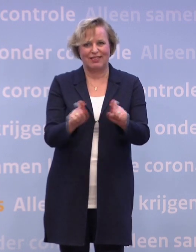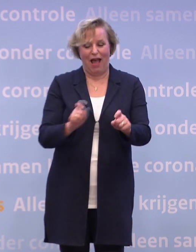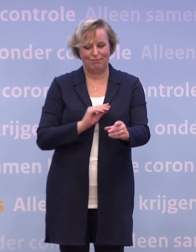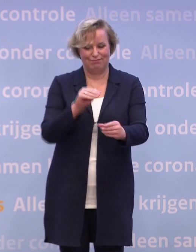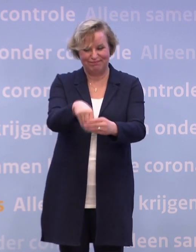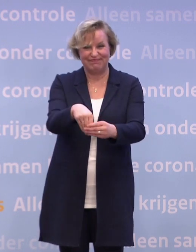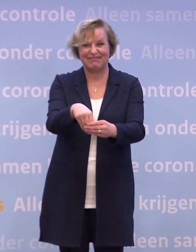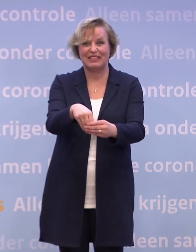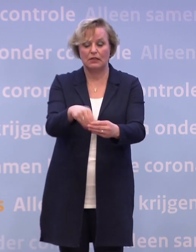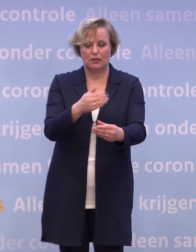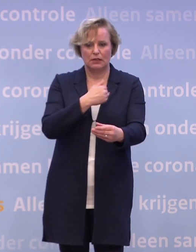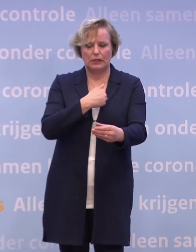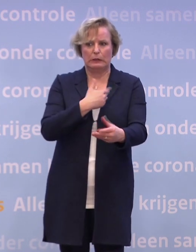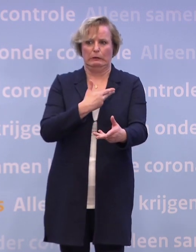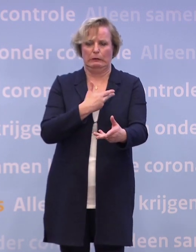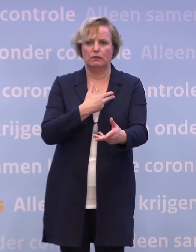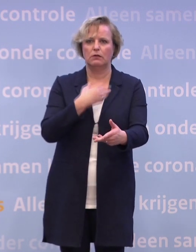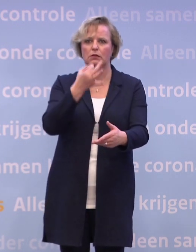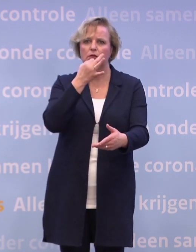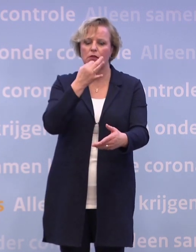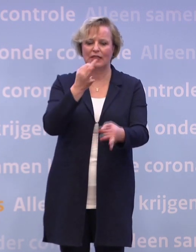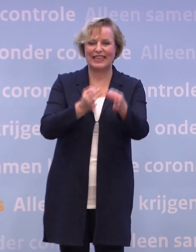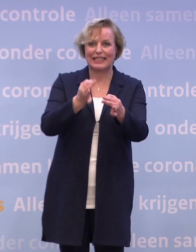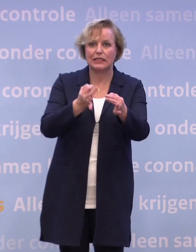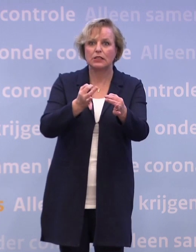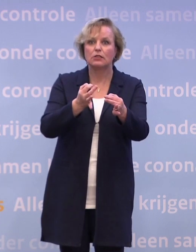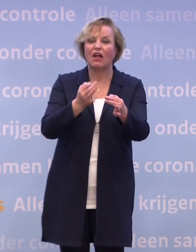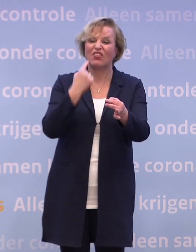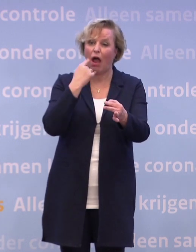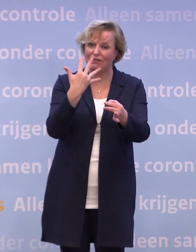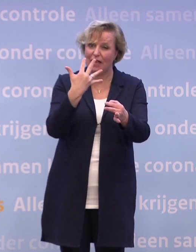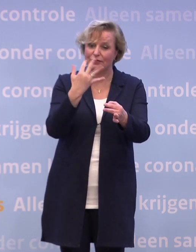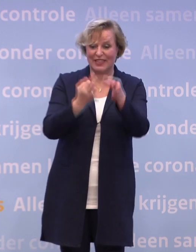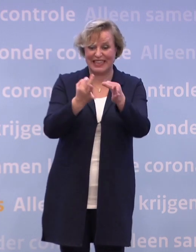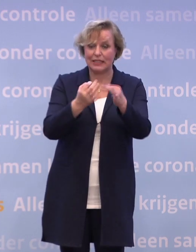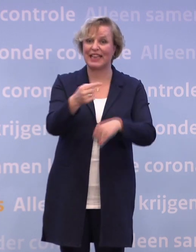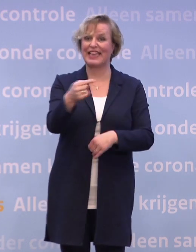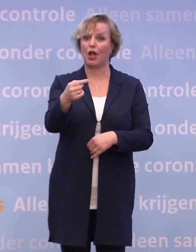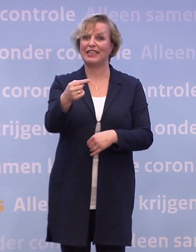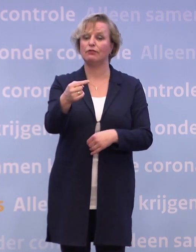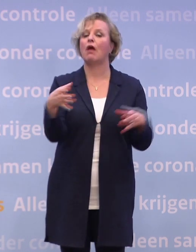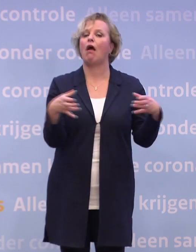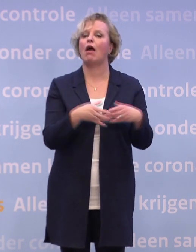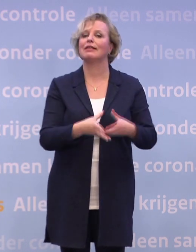...als je dan een negatieve testuitslag hebt na een test op dag vijf... ...ja, dan kan je quarantaine worden opgeheven.